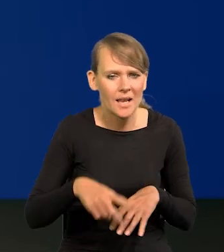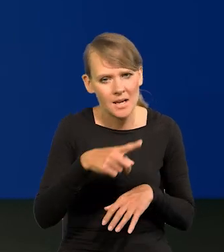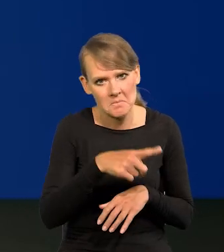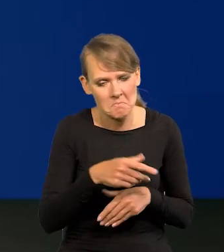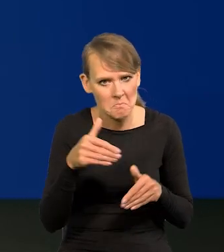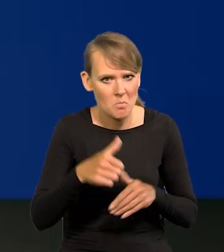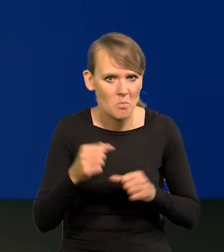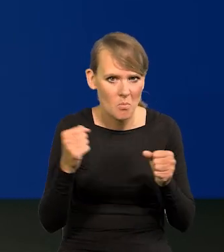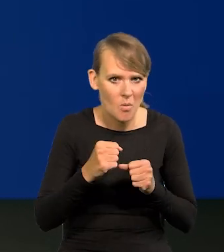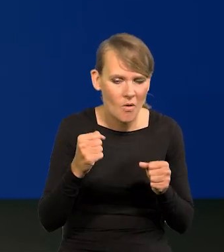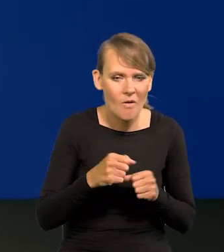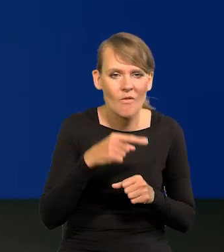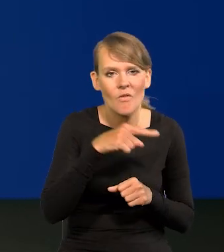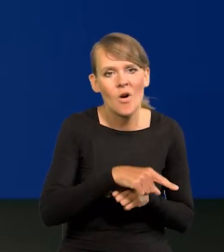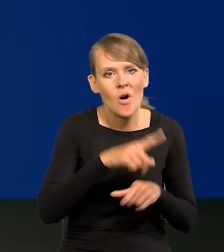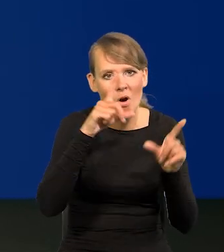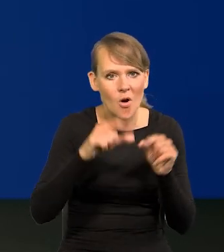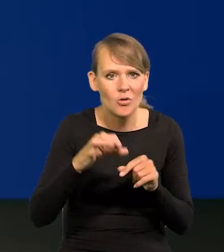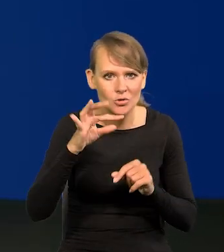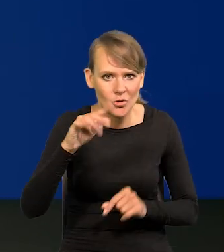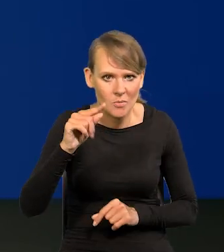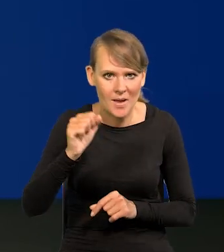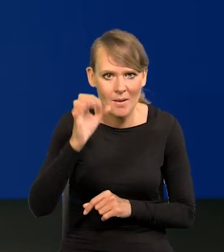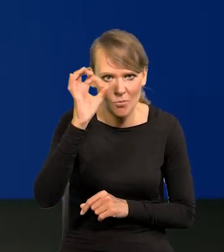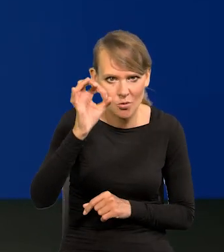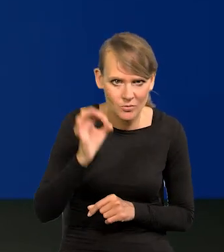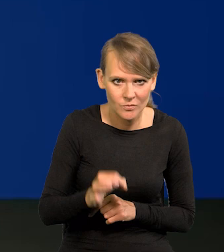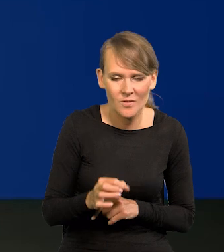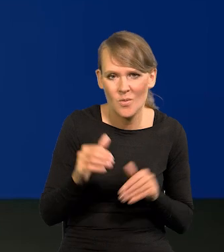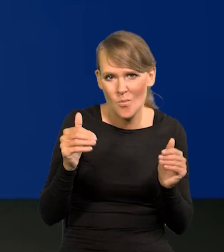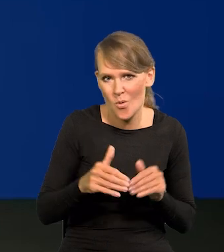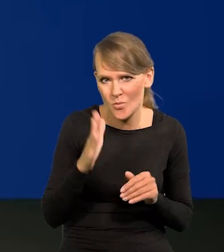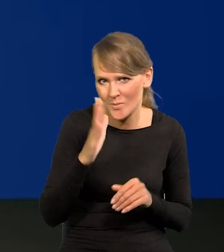że to ewentualne obniżenie stóp procentowych może być zbyt wczesne?